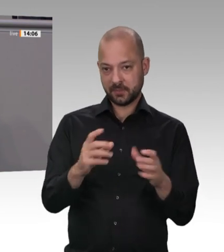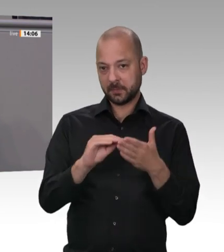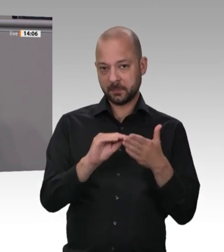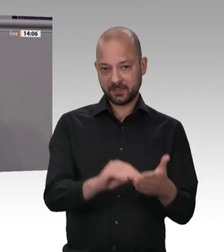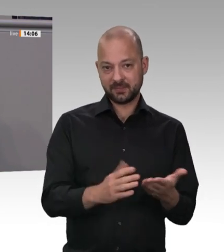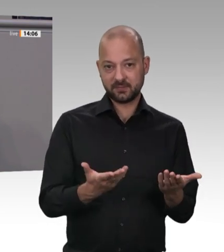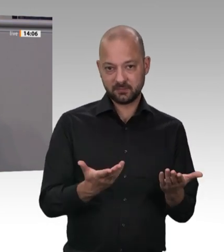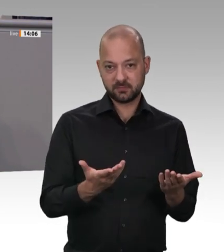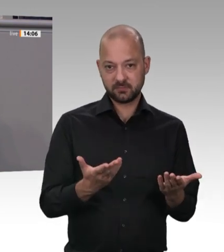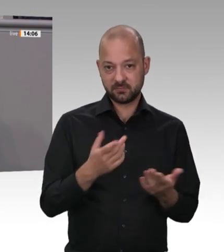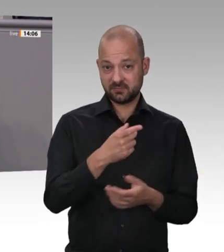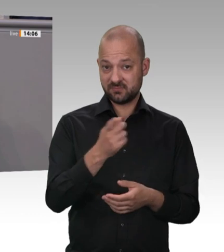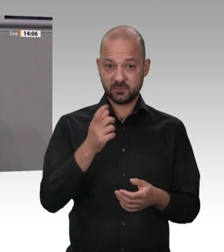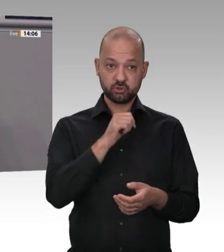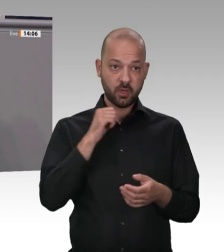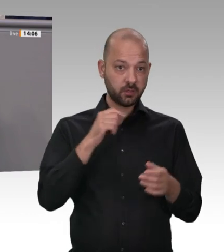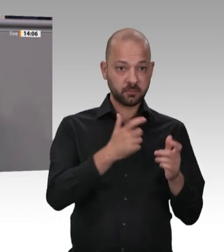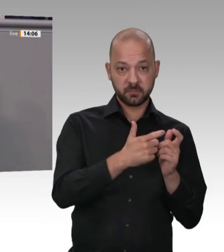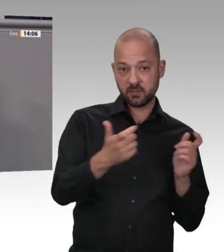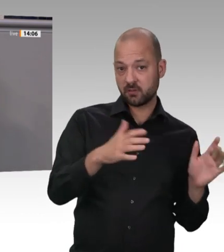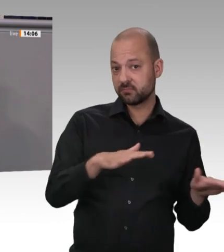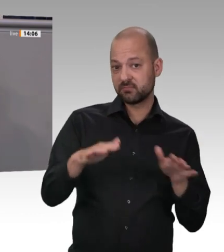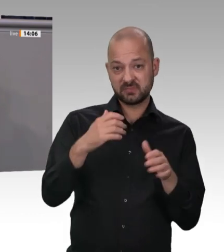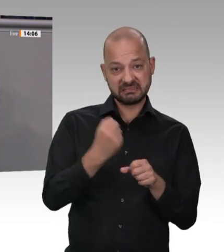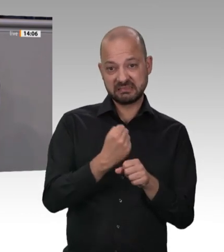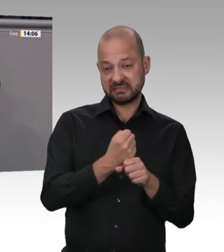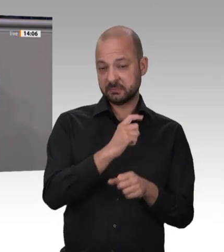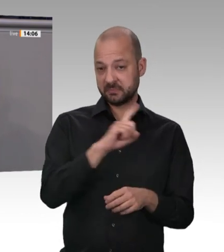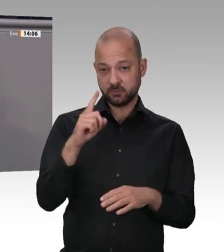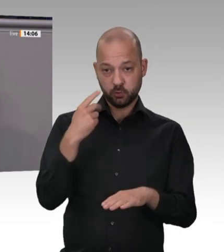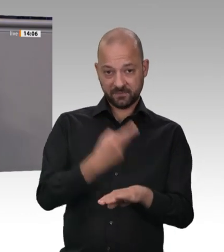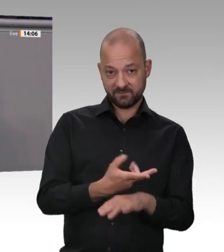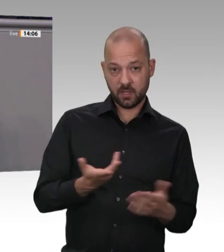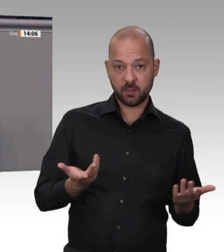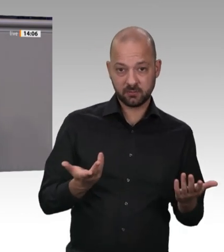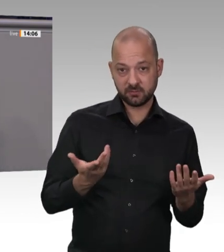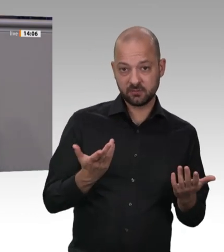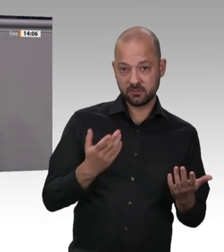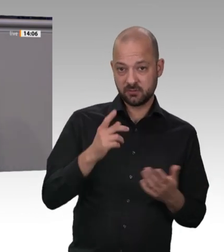und Sozialdemokraten haben es bis zu diesem Zeitpunkt nicht für nötig befunden, diese